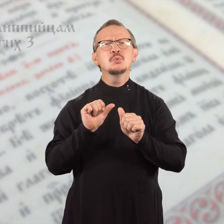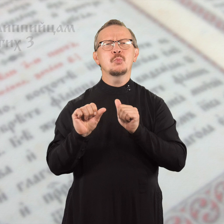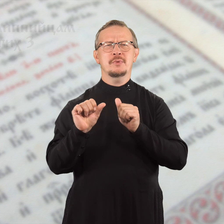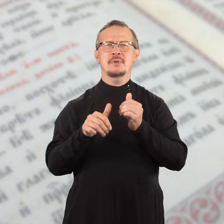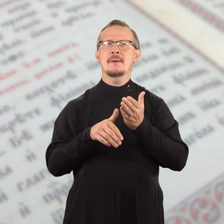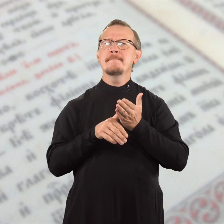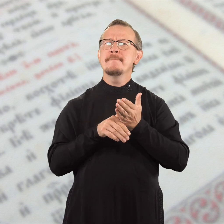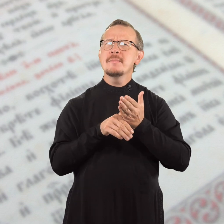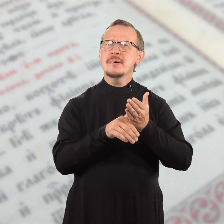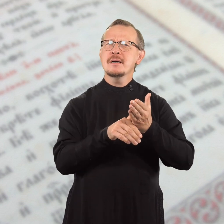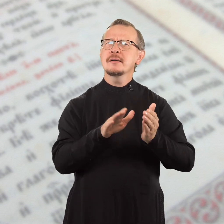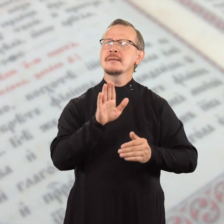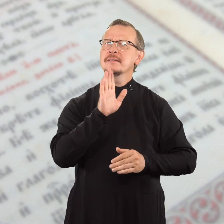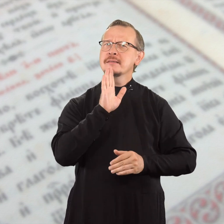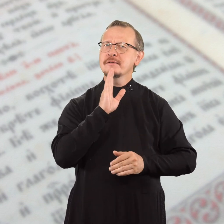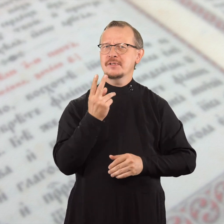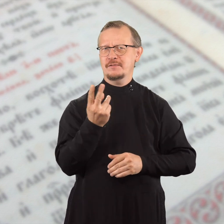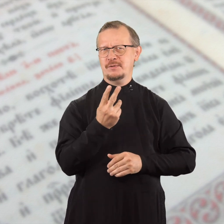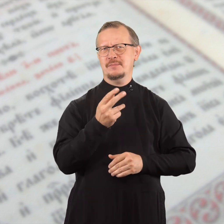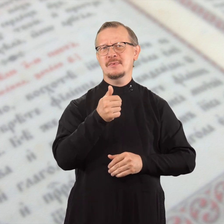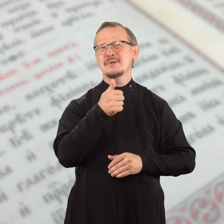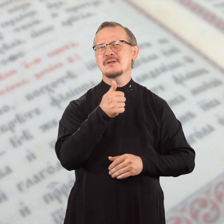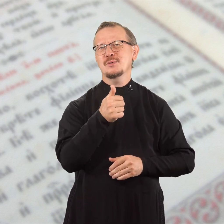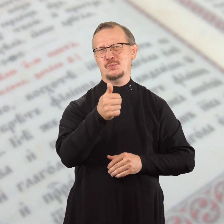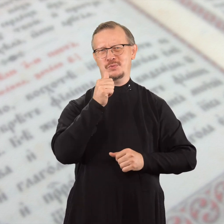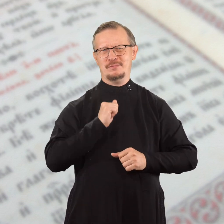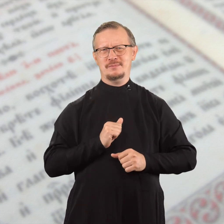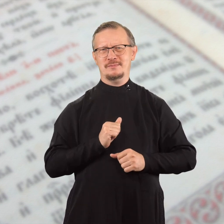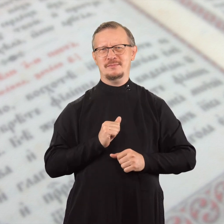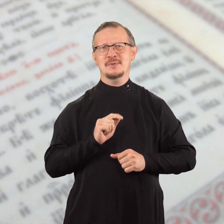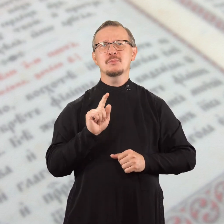помоги обеим прекрасным девушкам,